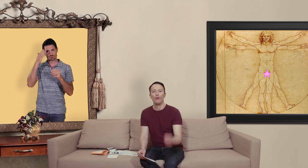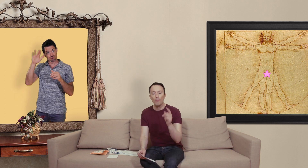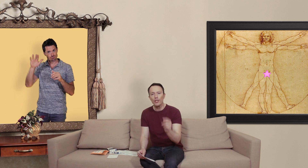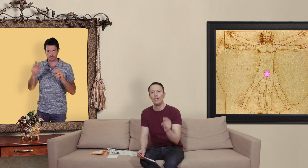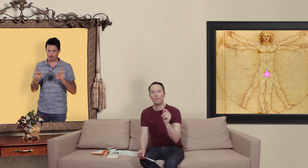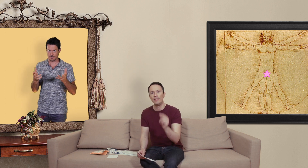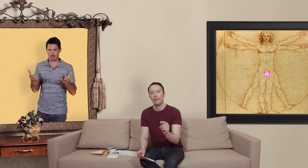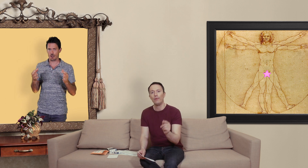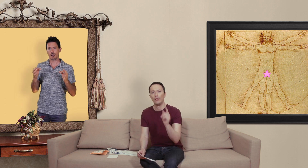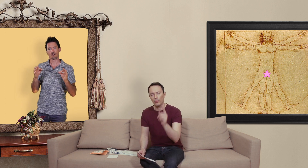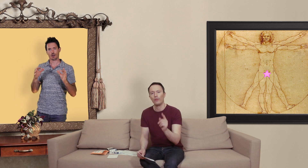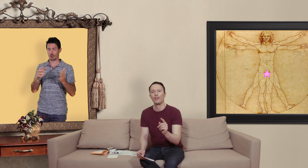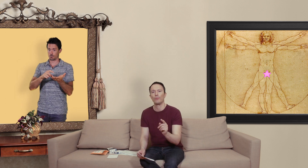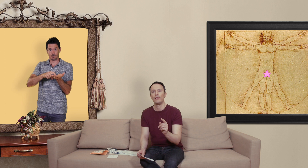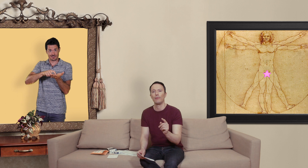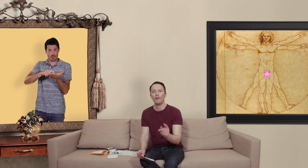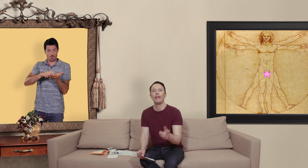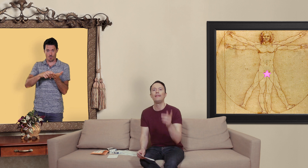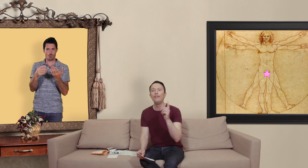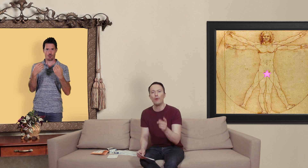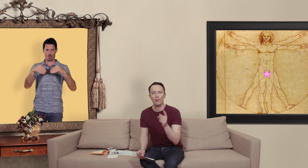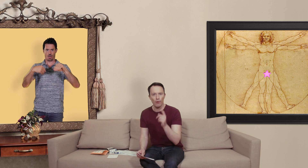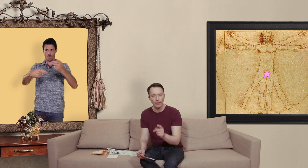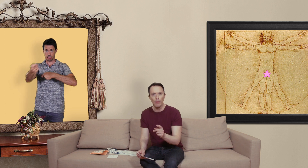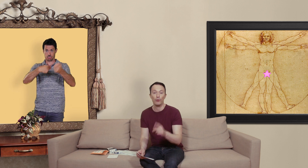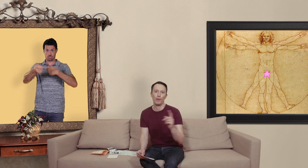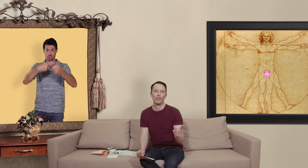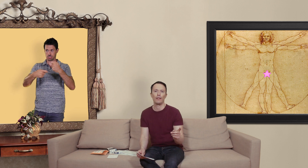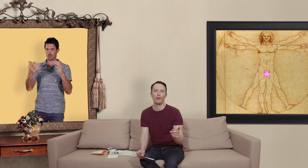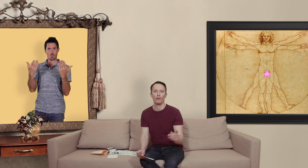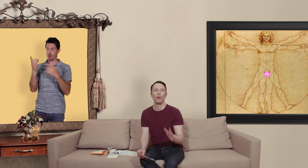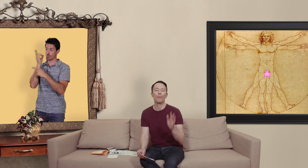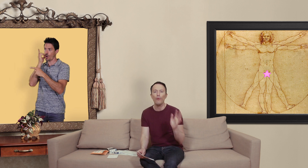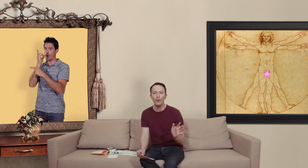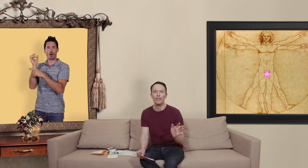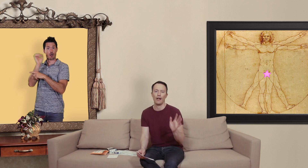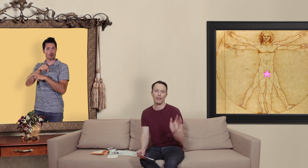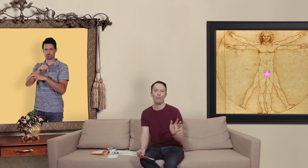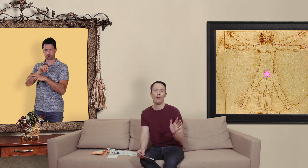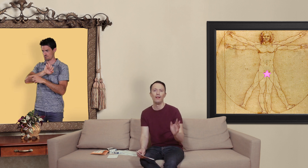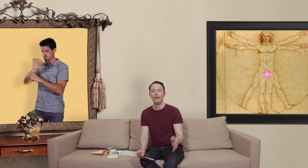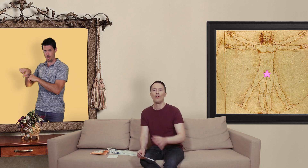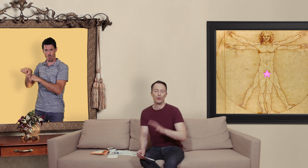le marché des médicaments des contrefaçons de médicaments est dix fois plus rentable que le marché de la drogue donc pour vous dire à quel point ceux